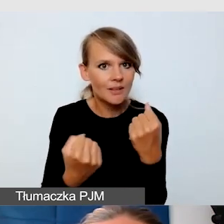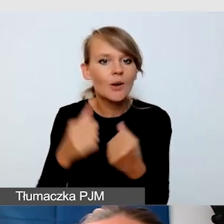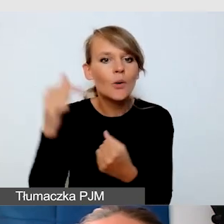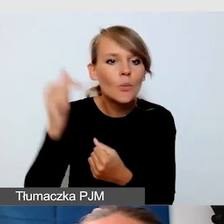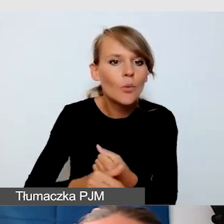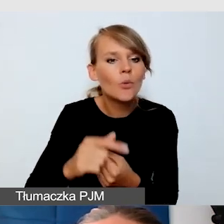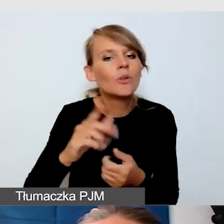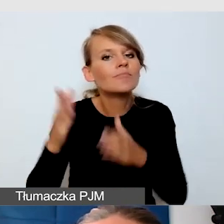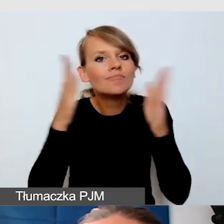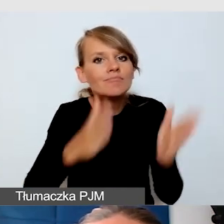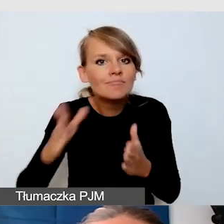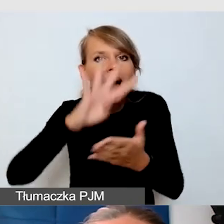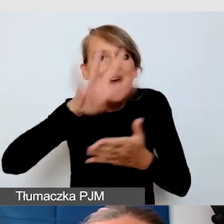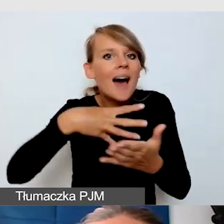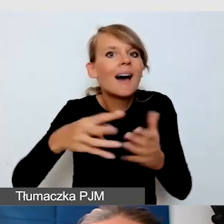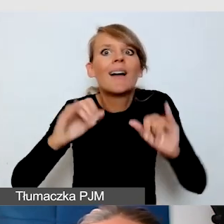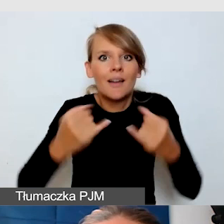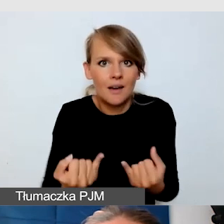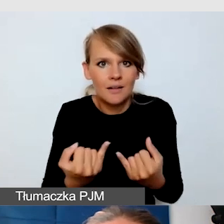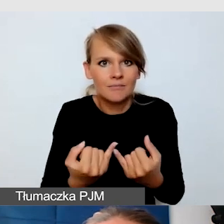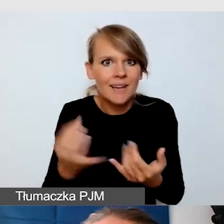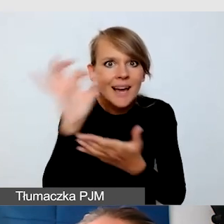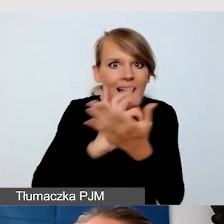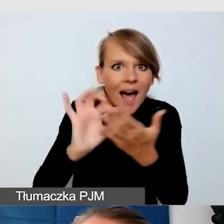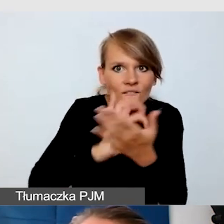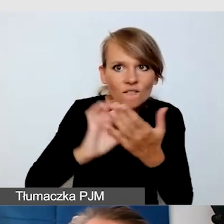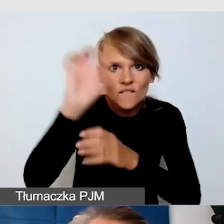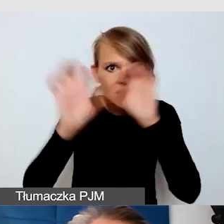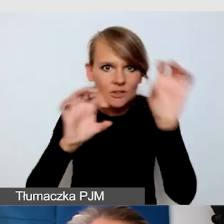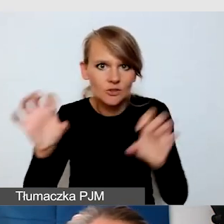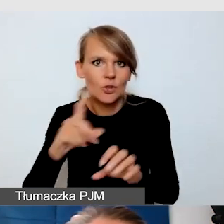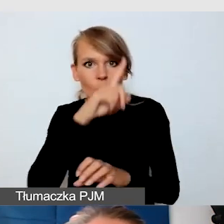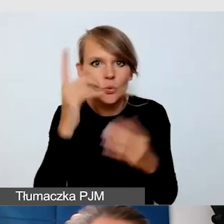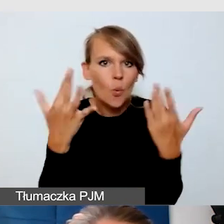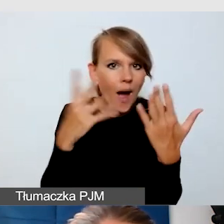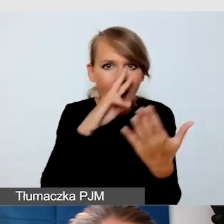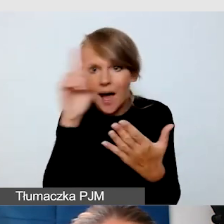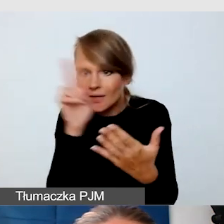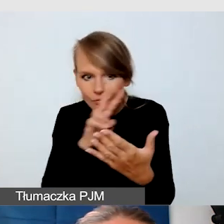który jest graficzny, w którym ludzie będą w stanie się organizować i orientować.